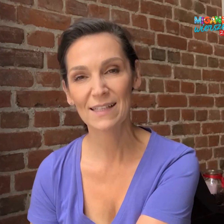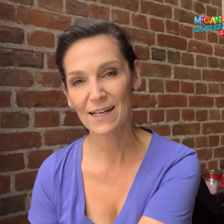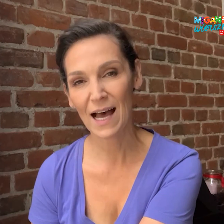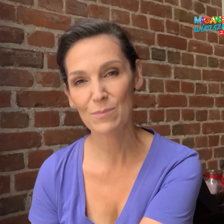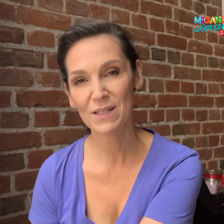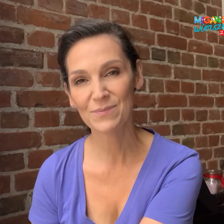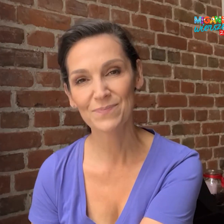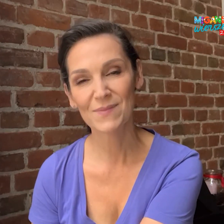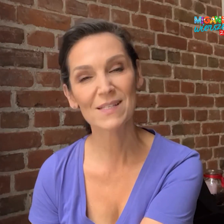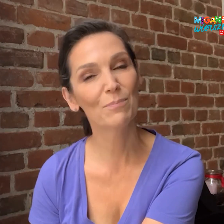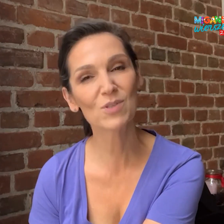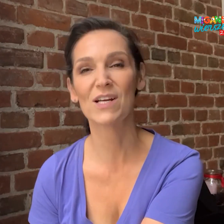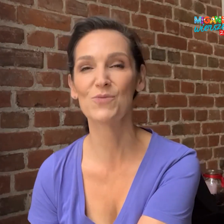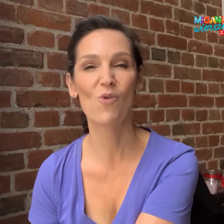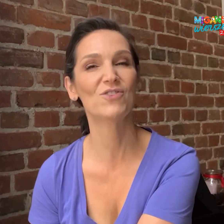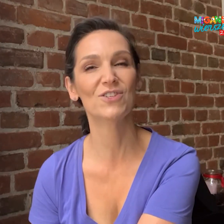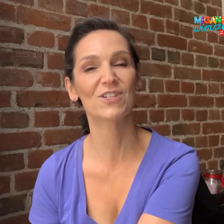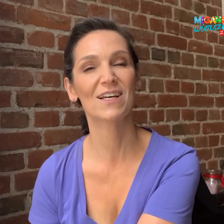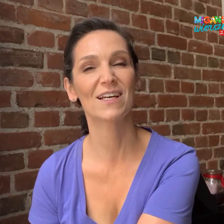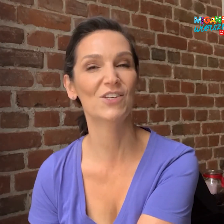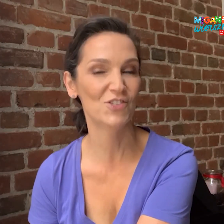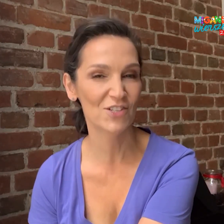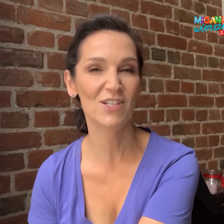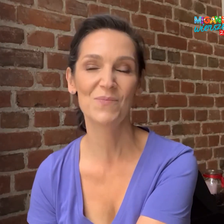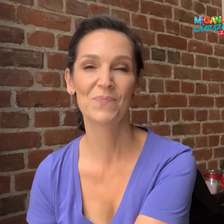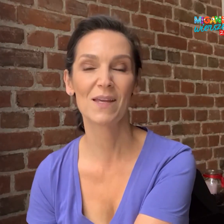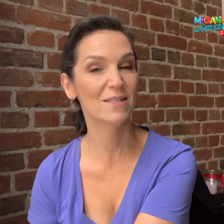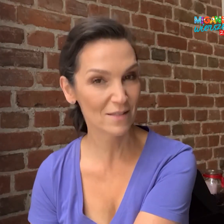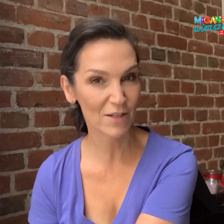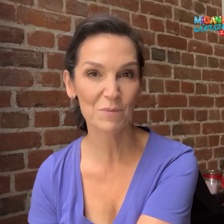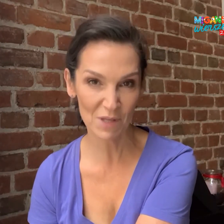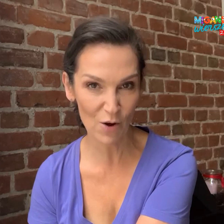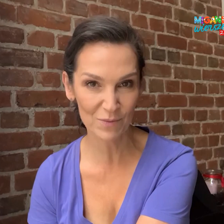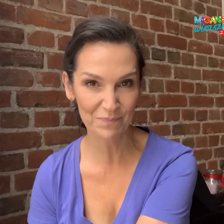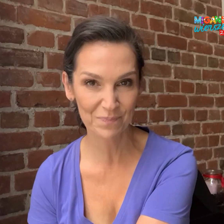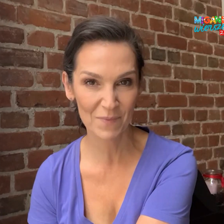tak, aby zapoznać młodzież i dzieci z językiem migowym.